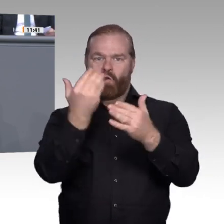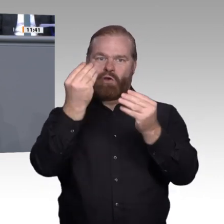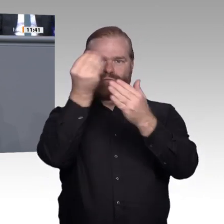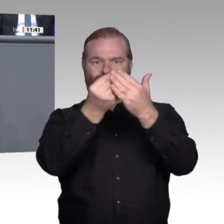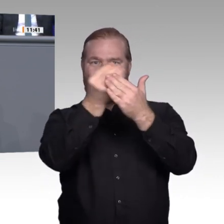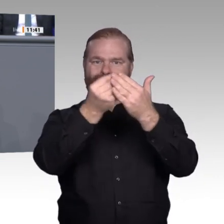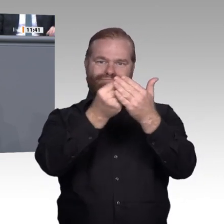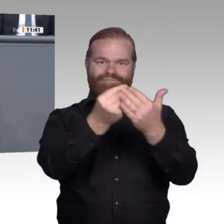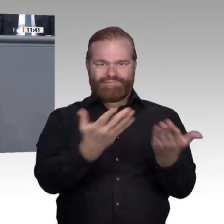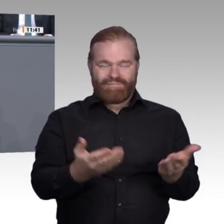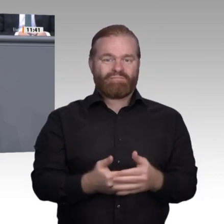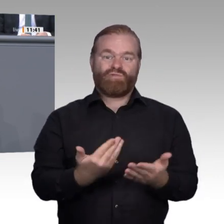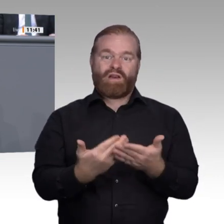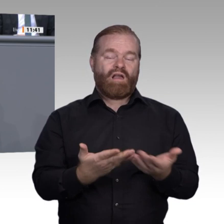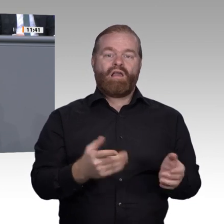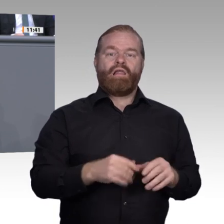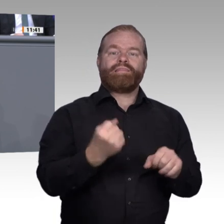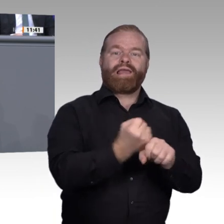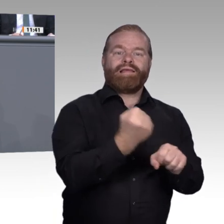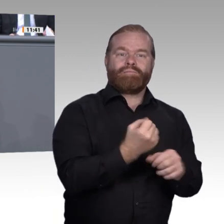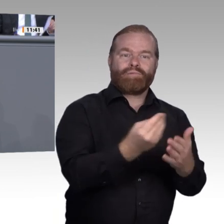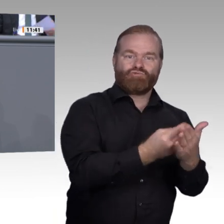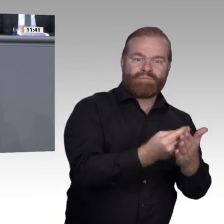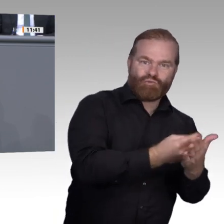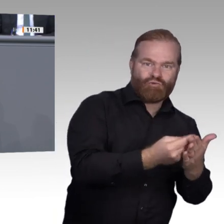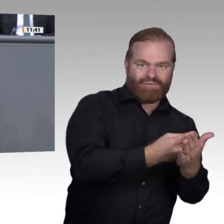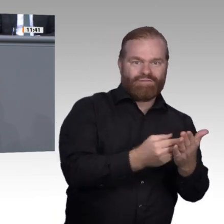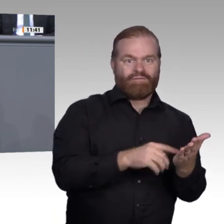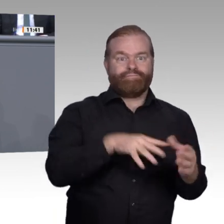mit den Worten des Bildungsforschers Hattie zu sagen, der diese Erkenntnis